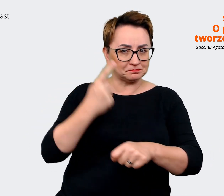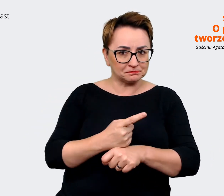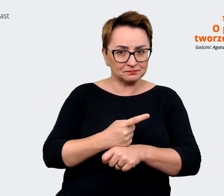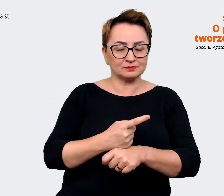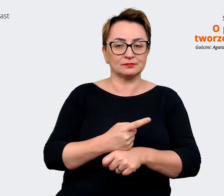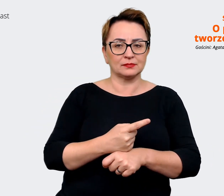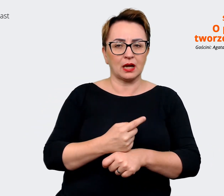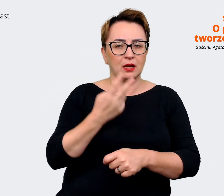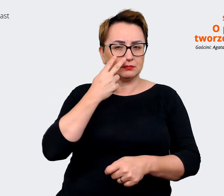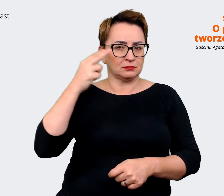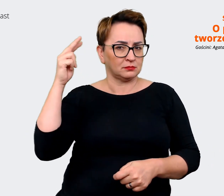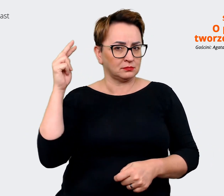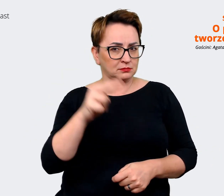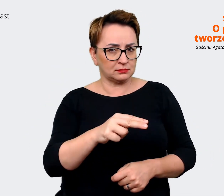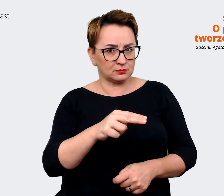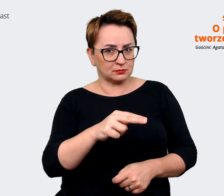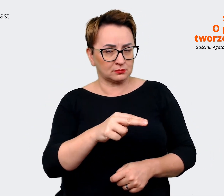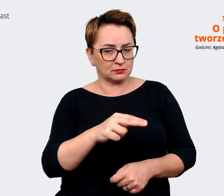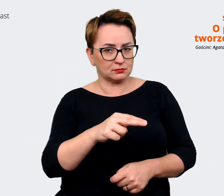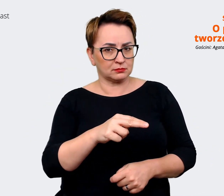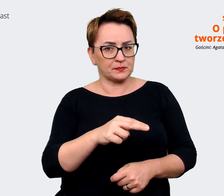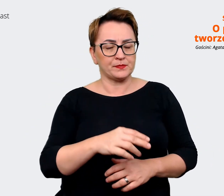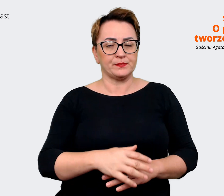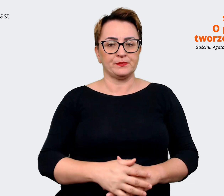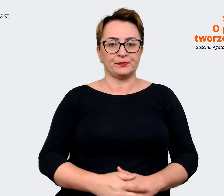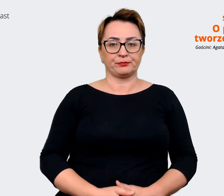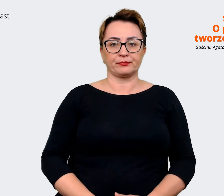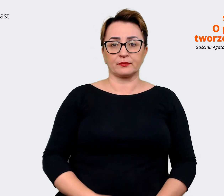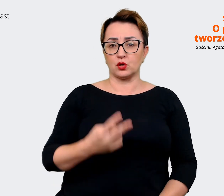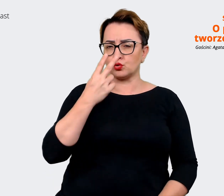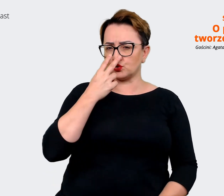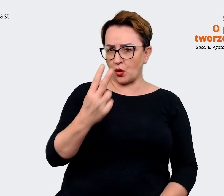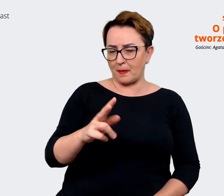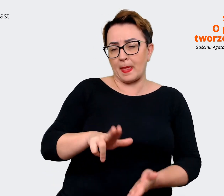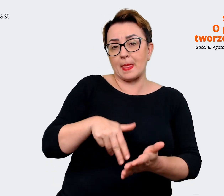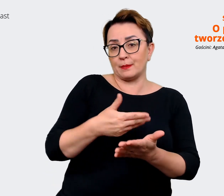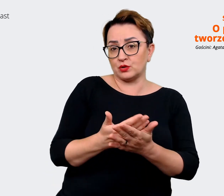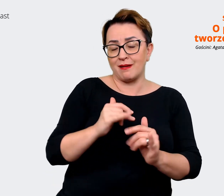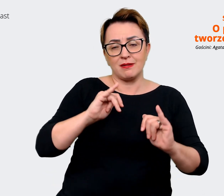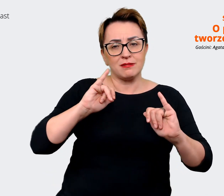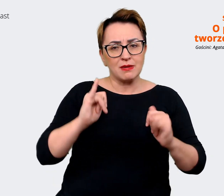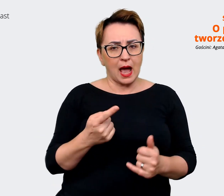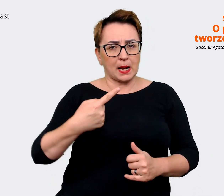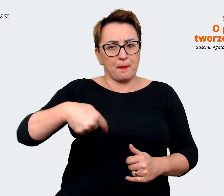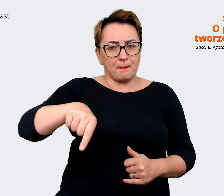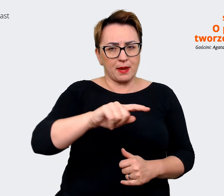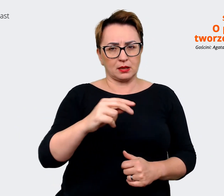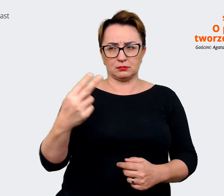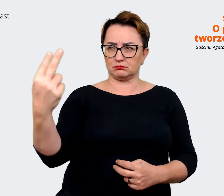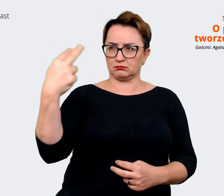perspektywą... z jednej strony zobaczyć, jak jesteśmy w tej chwili postrzegani jako pracodawca.